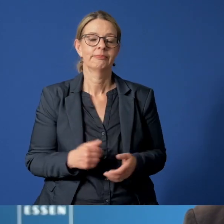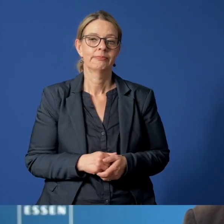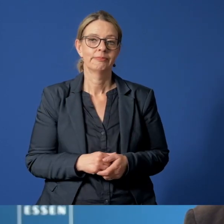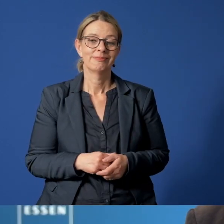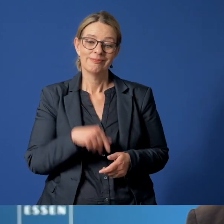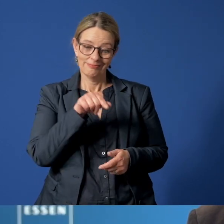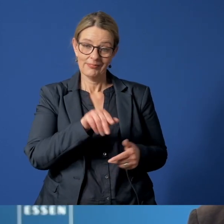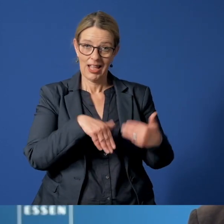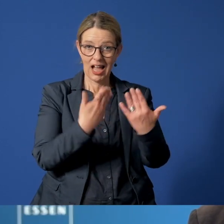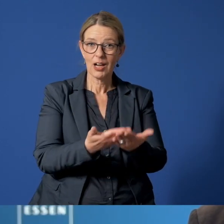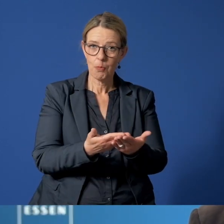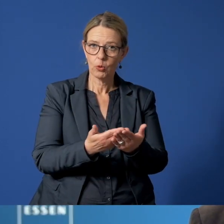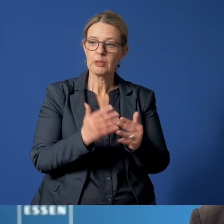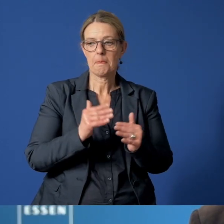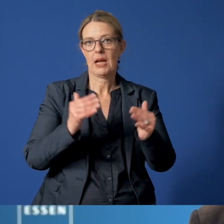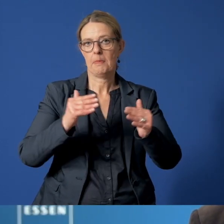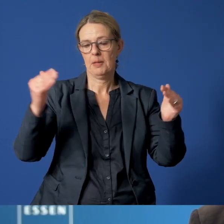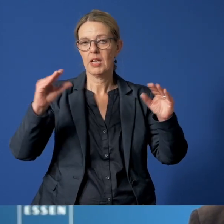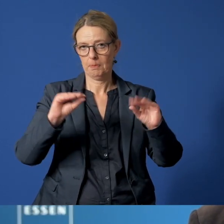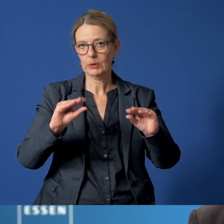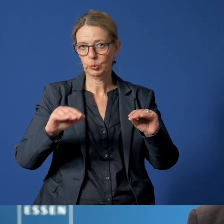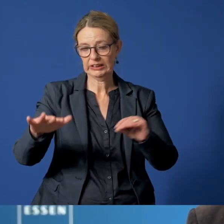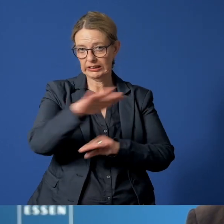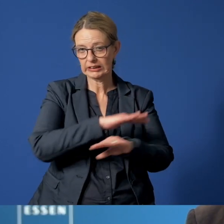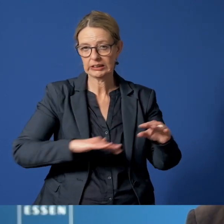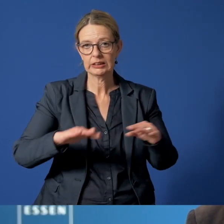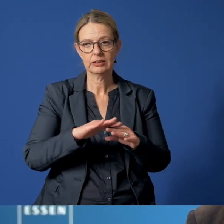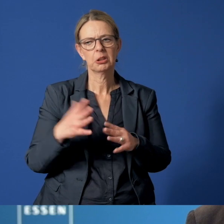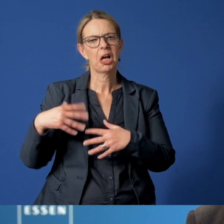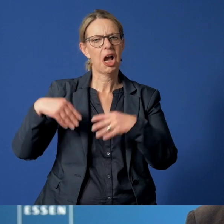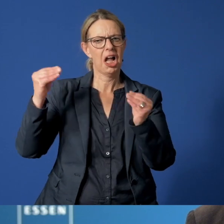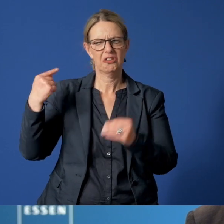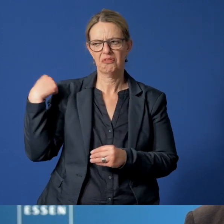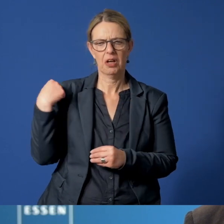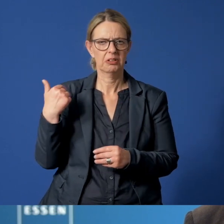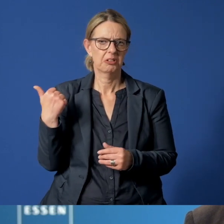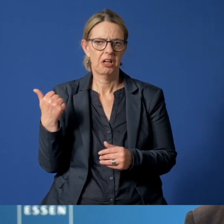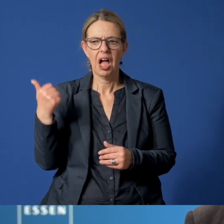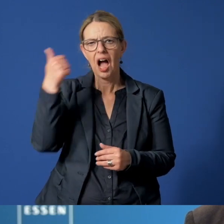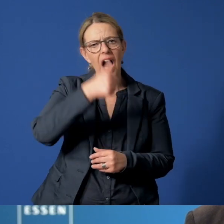Und dieses Angebot wird immer häufiger in Anspruch genommen. Zu Beginn waren es gut 400 Anrufe im Jahr.